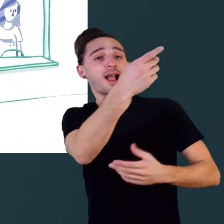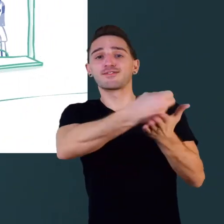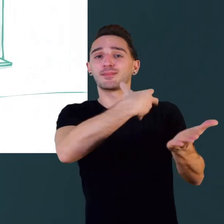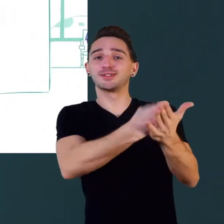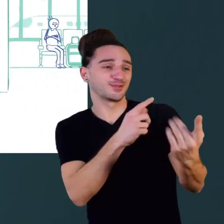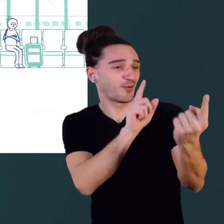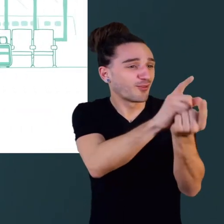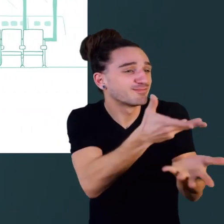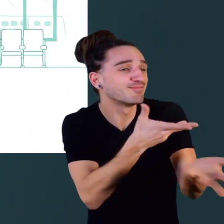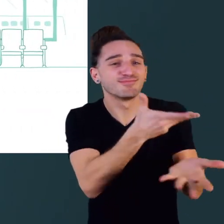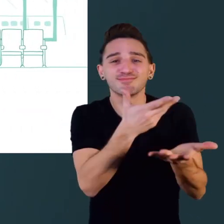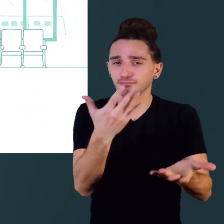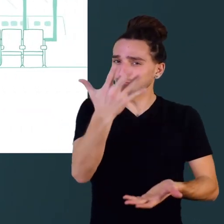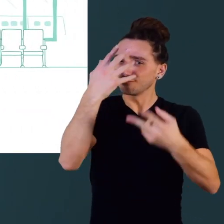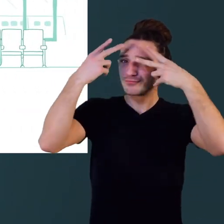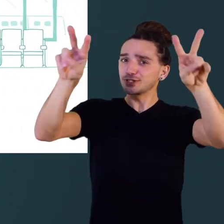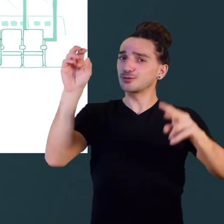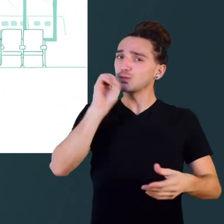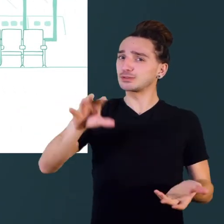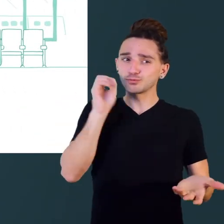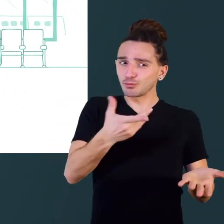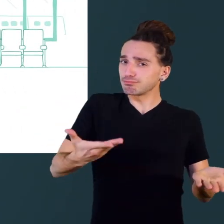demander une information, ça peut sembler facile ...